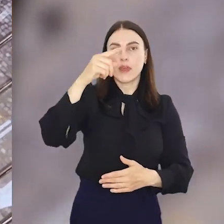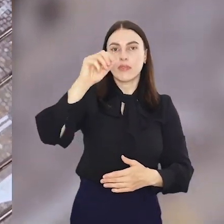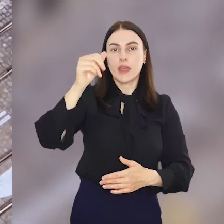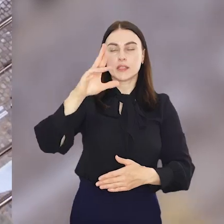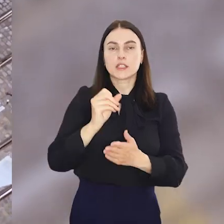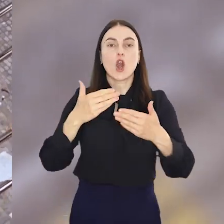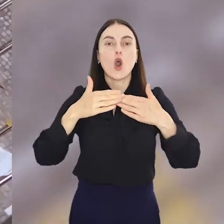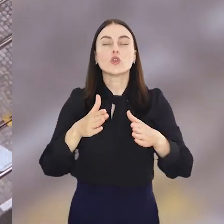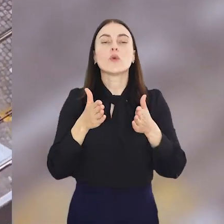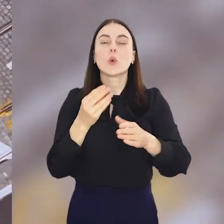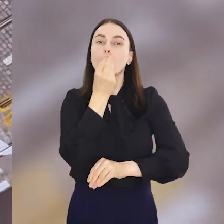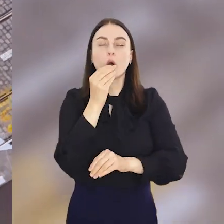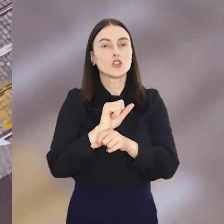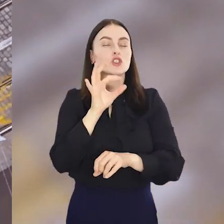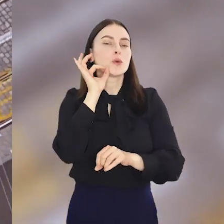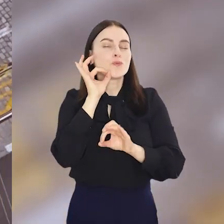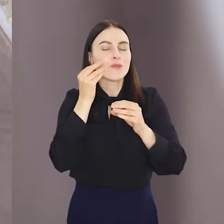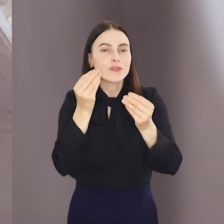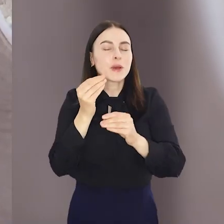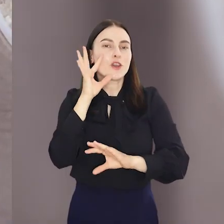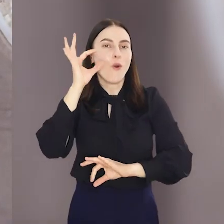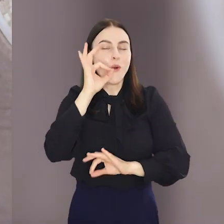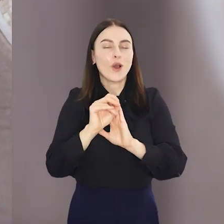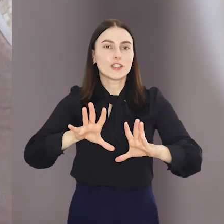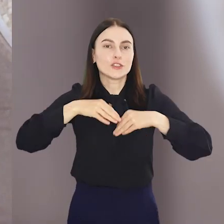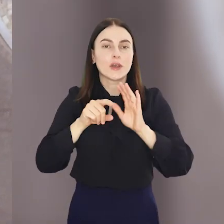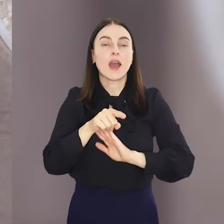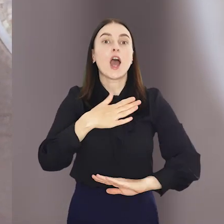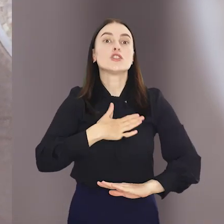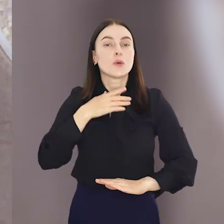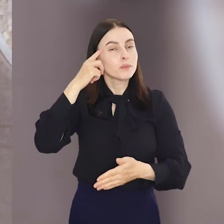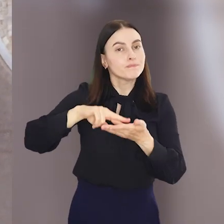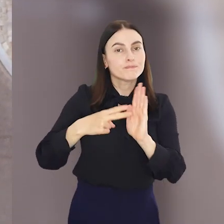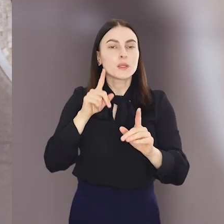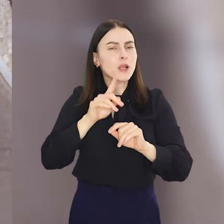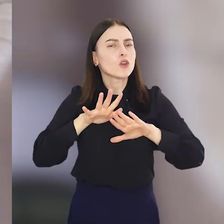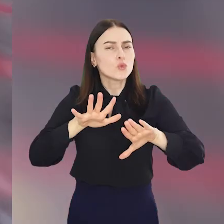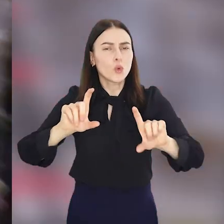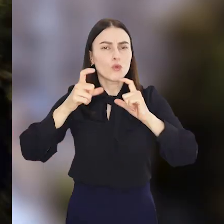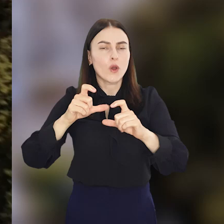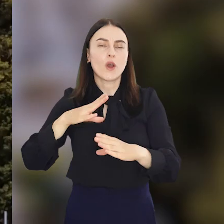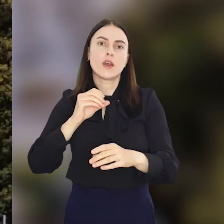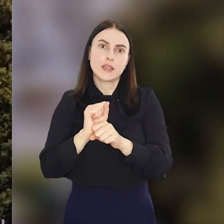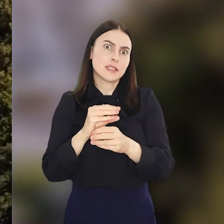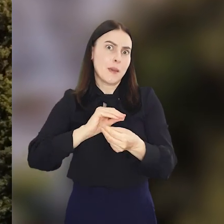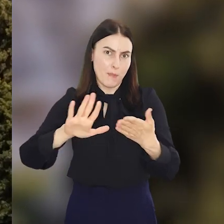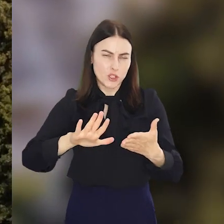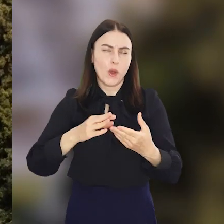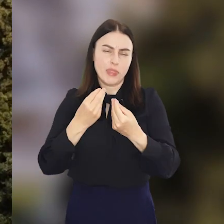Otwarcie ulicy Pomorskiej to doskonała okazja do świętowania, dlatego na sobotę zaplanowano dużo wydarzeń w większości darmowych.